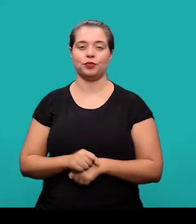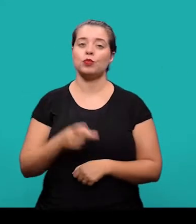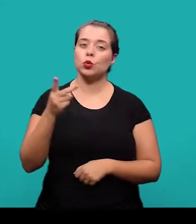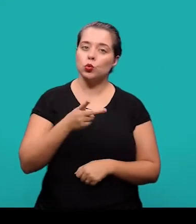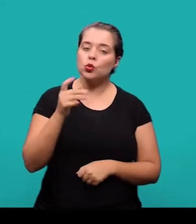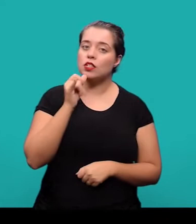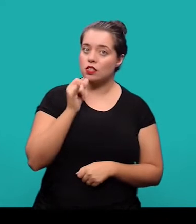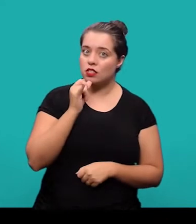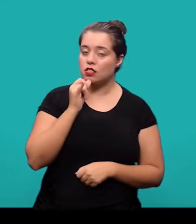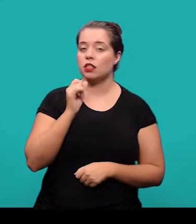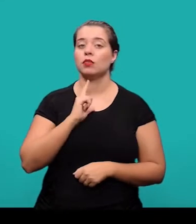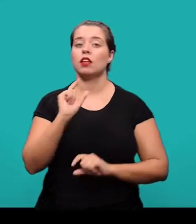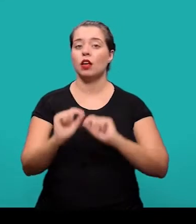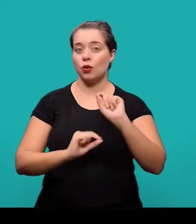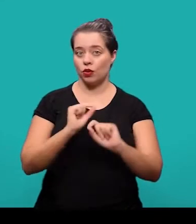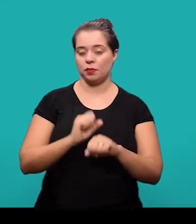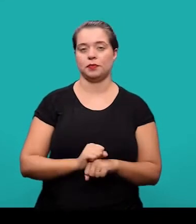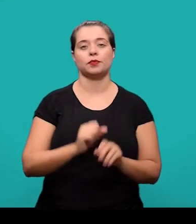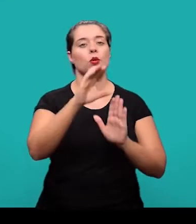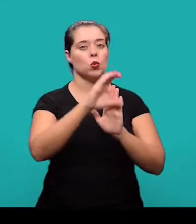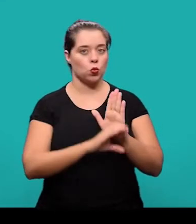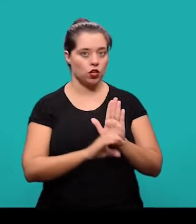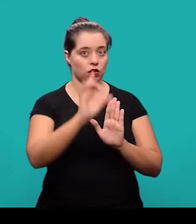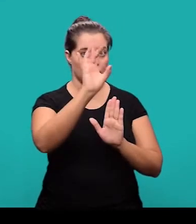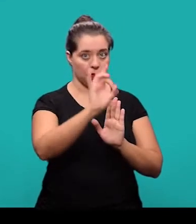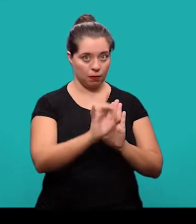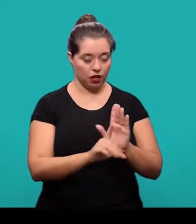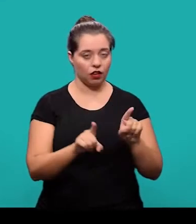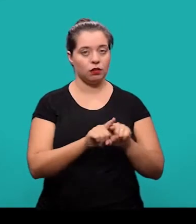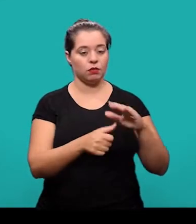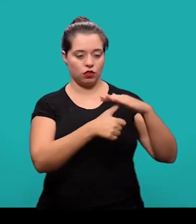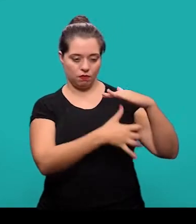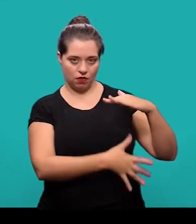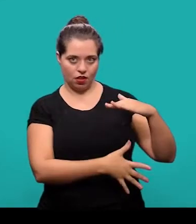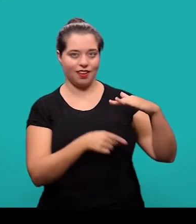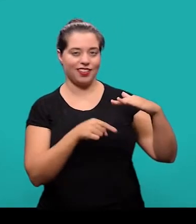Em ambos os exemplos nós temos o currículo dos autores em nota de rodapé